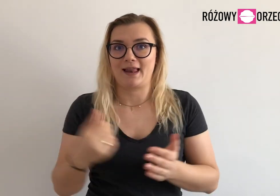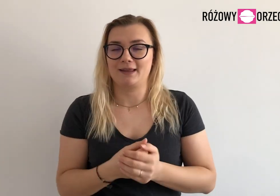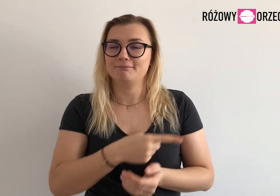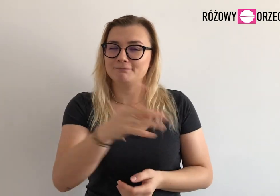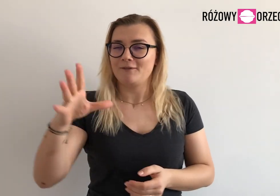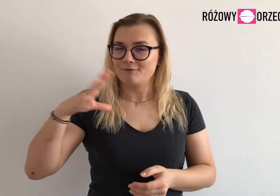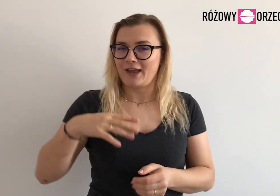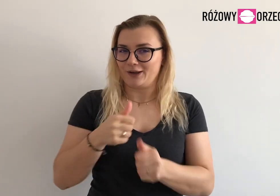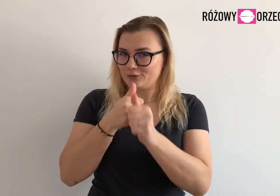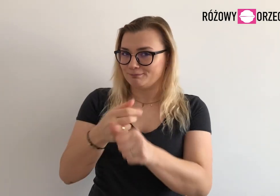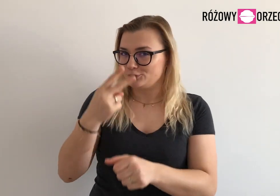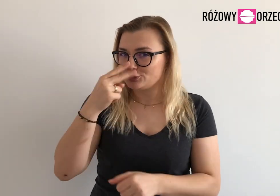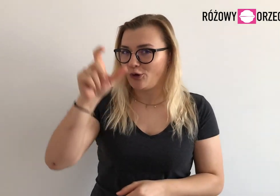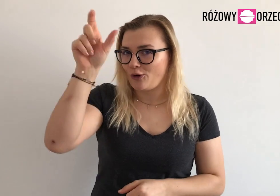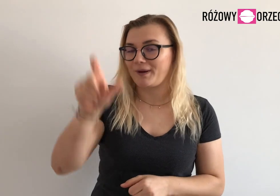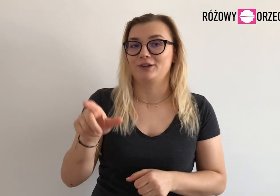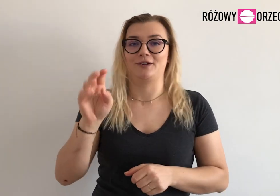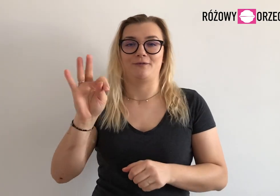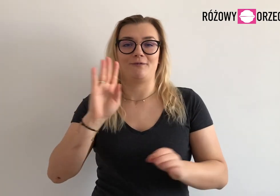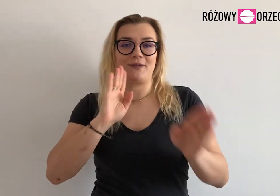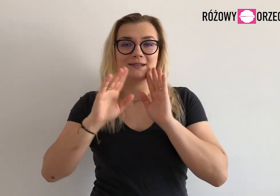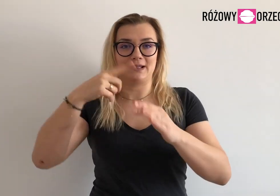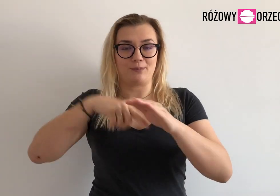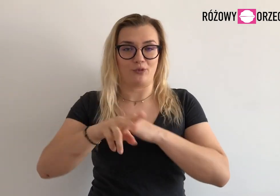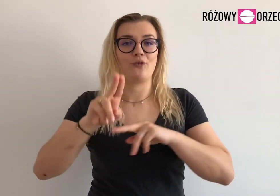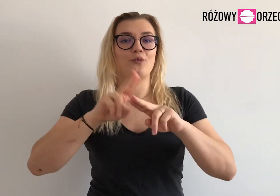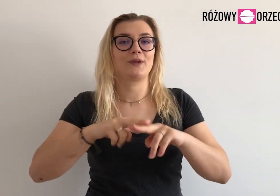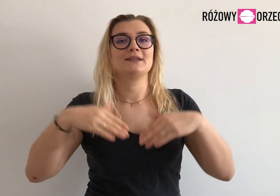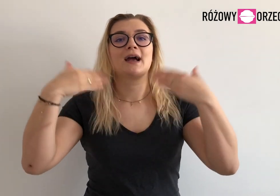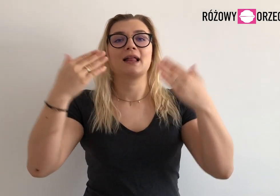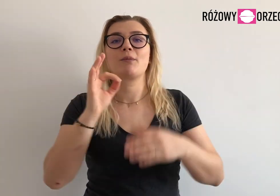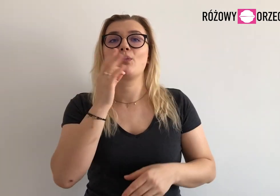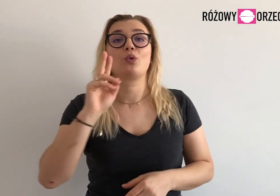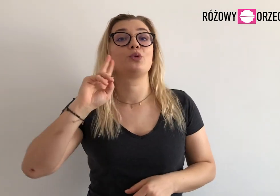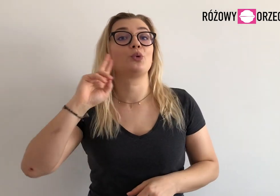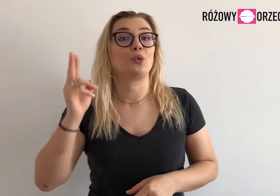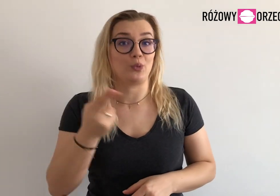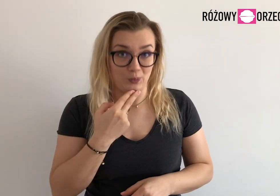Warto śledzić nas na profilu Fundacji Akademia Młodych Głuchych.